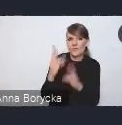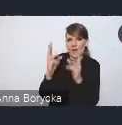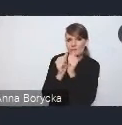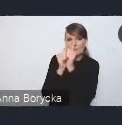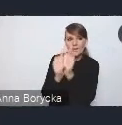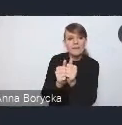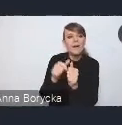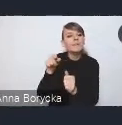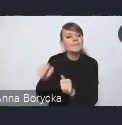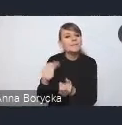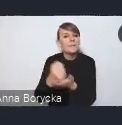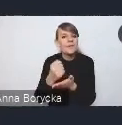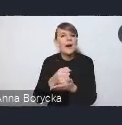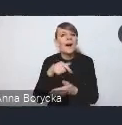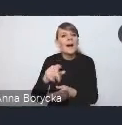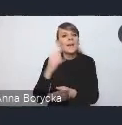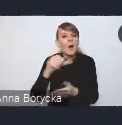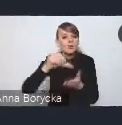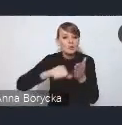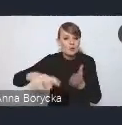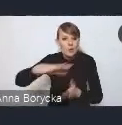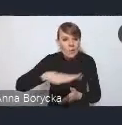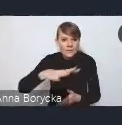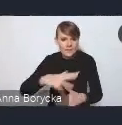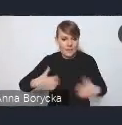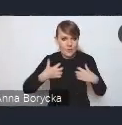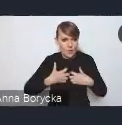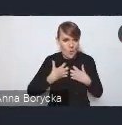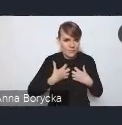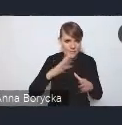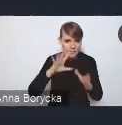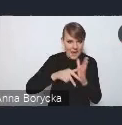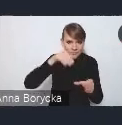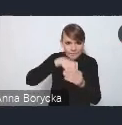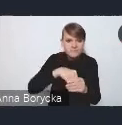i działania adaptacyjne wobec zmian klimatu,